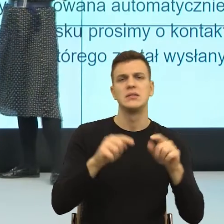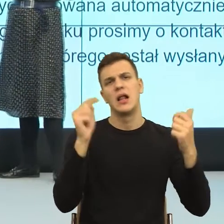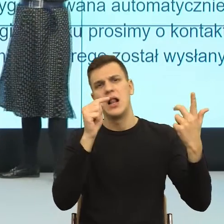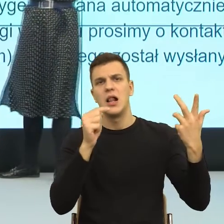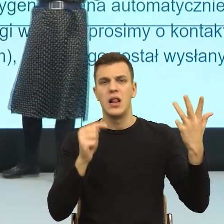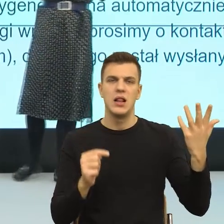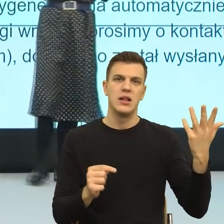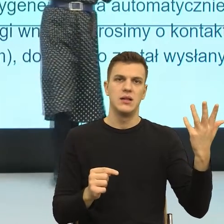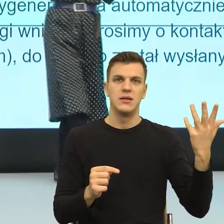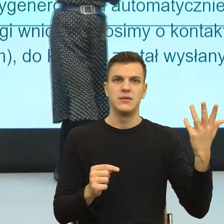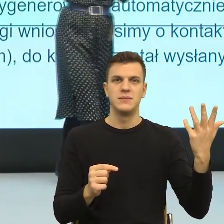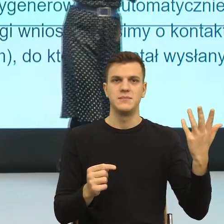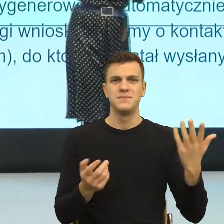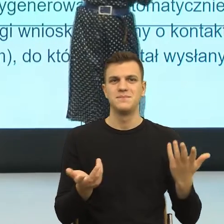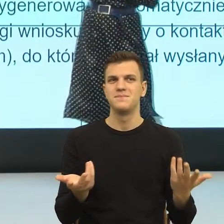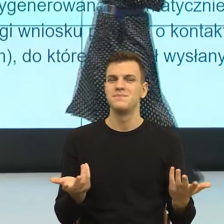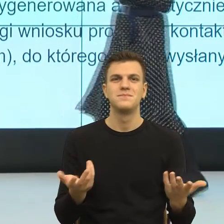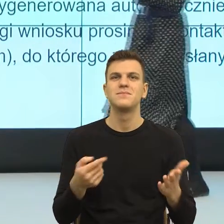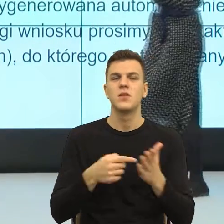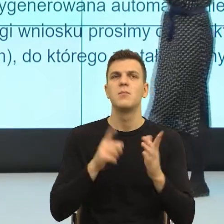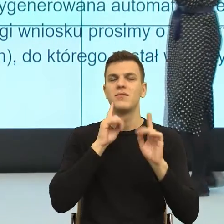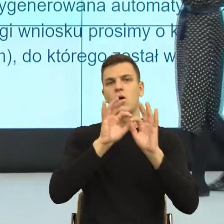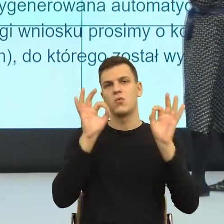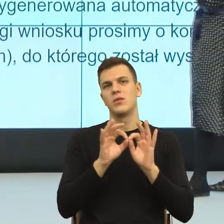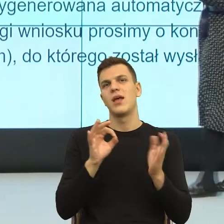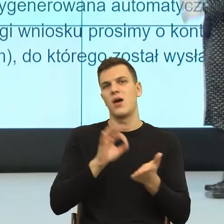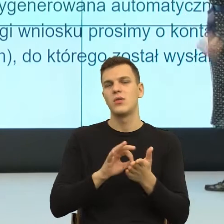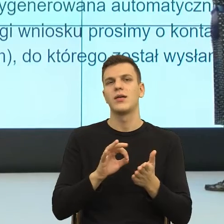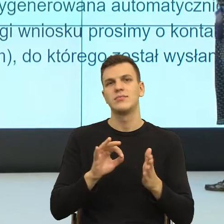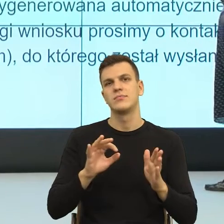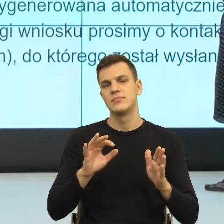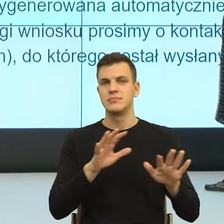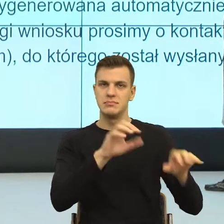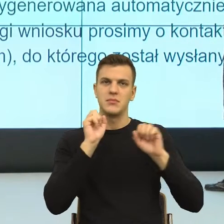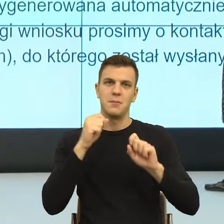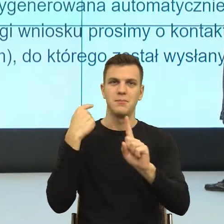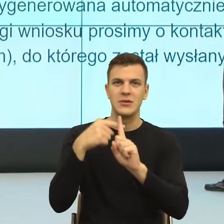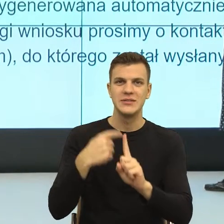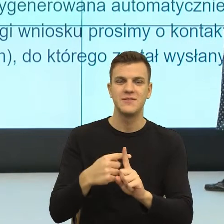Ale to już jest bardziej pozytywne niż to ustalenie ojcostwa, a nie wymaga.